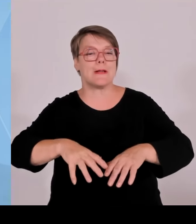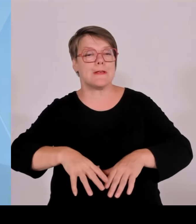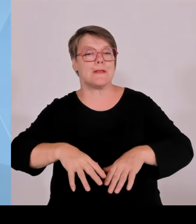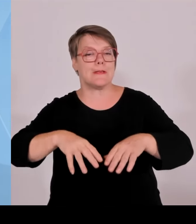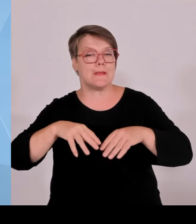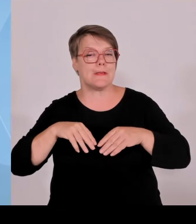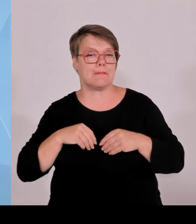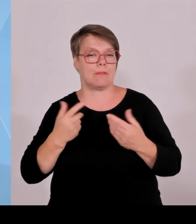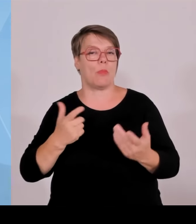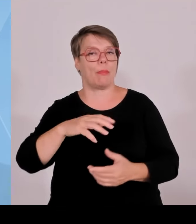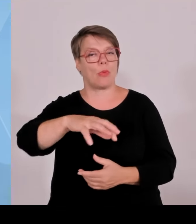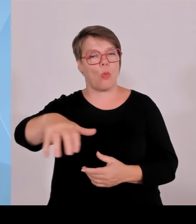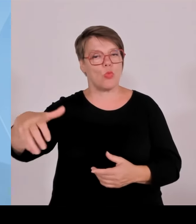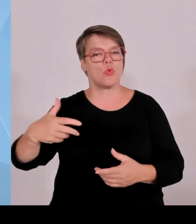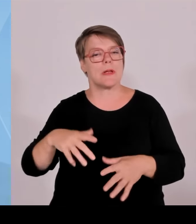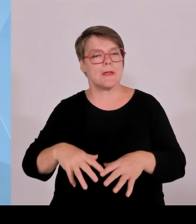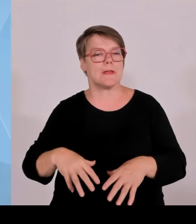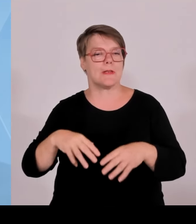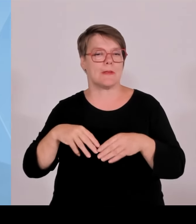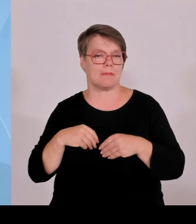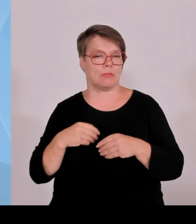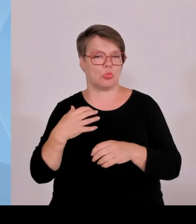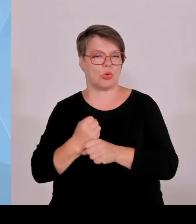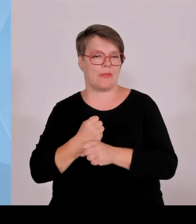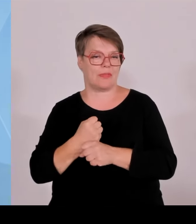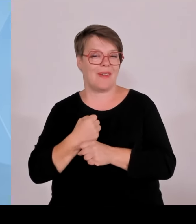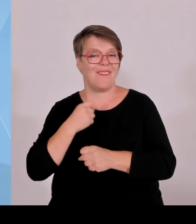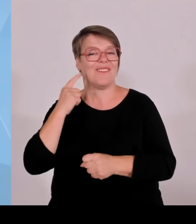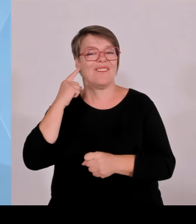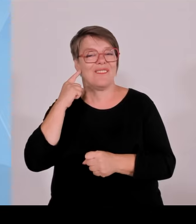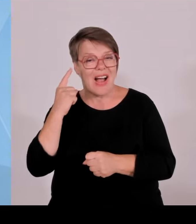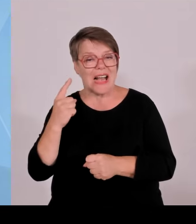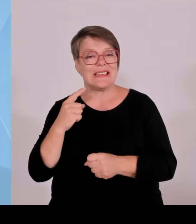nicht in unserer Kommune. Aber irgendwo müssen wir eben auch liefern.